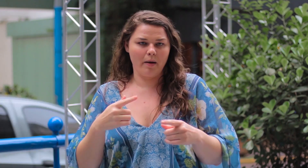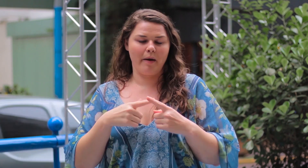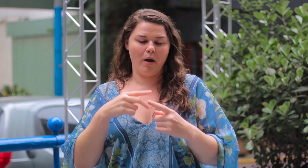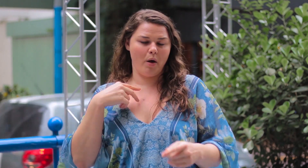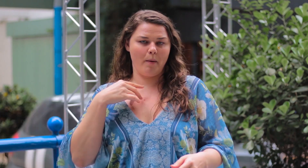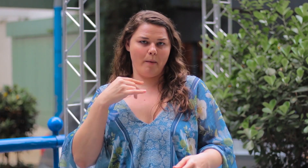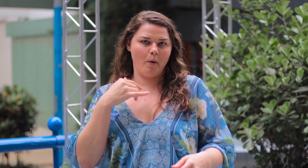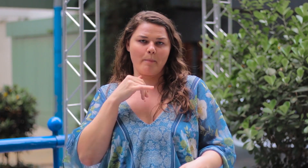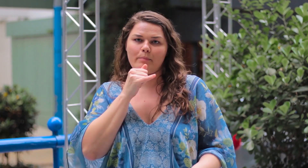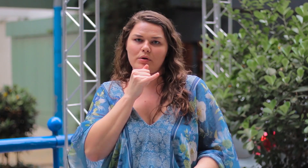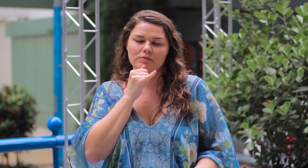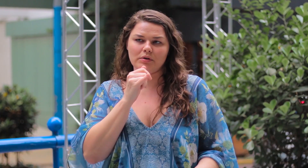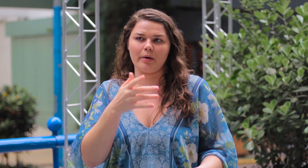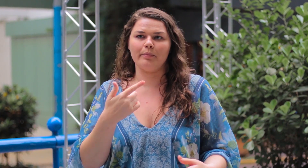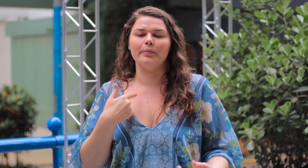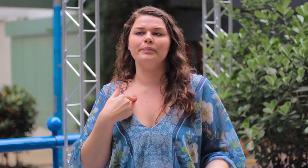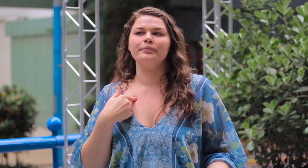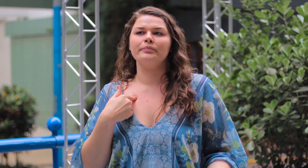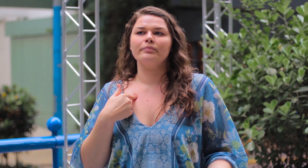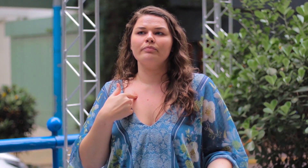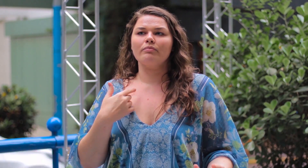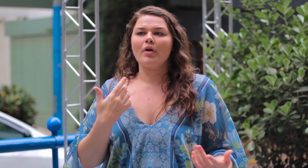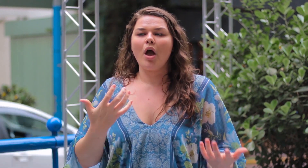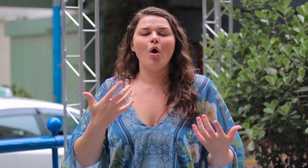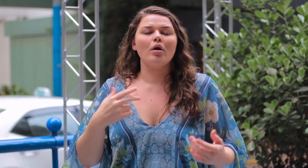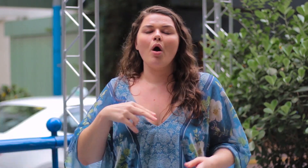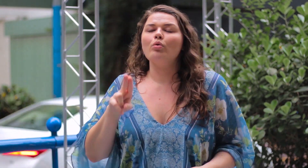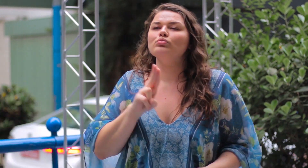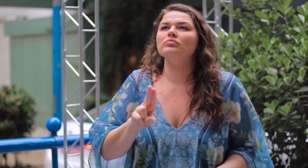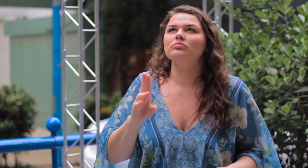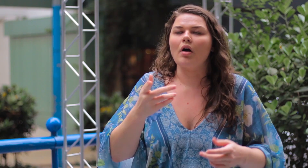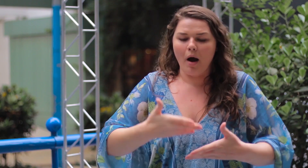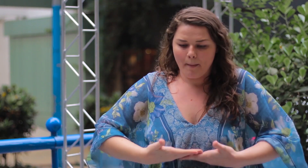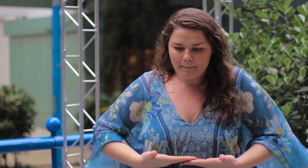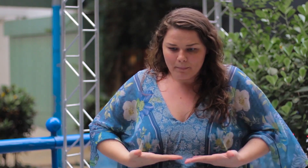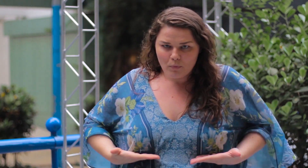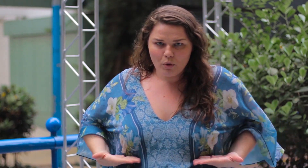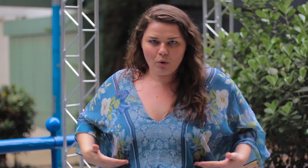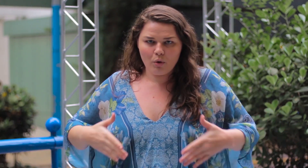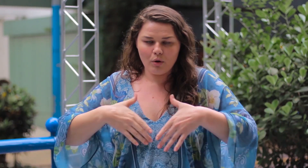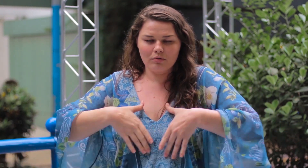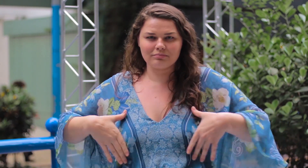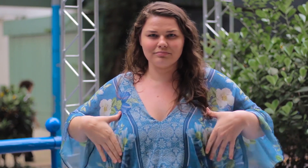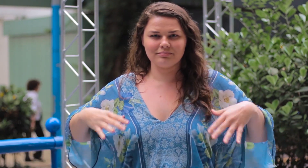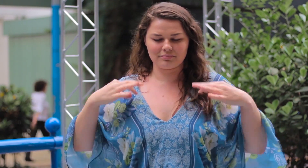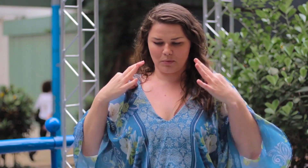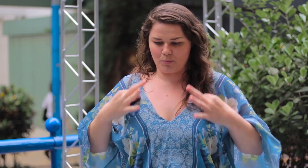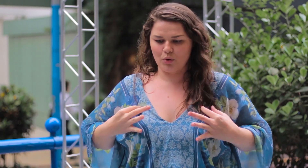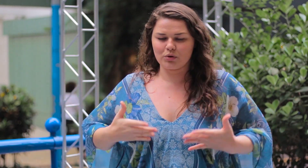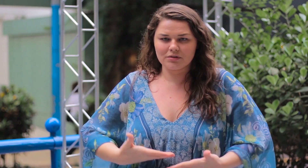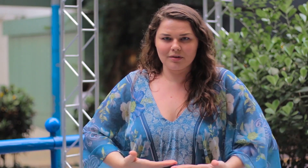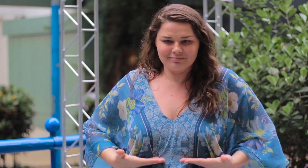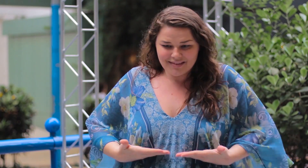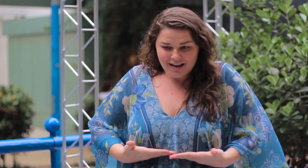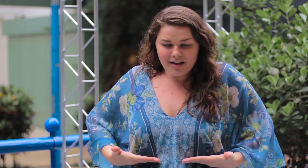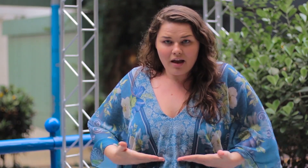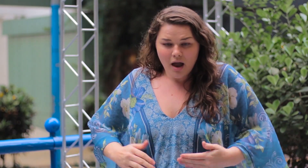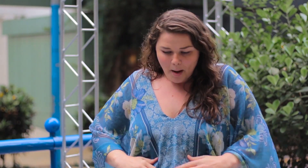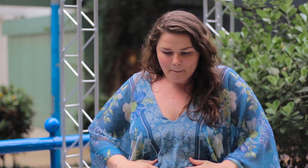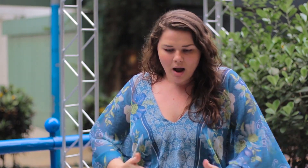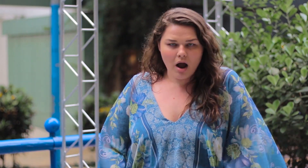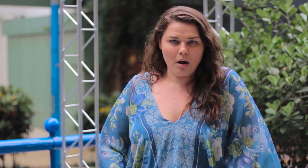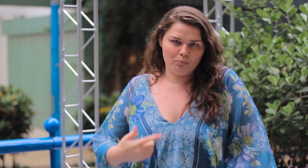Por exemplo, eu quero usar uma blusa curta que mostra a barriga.